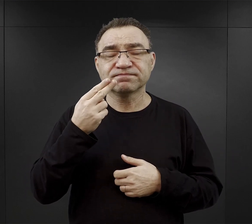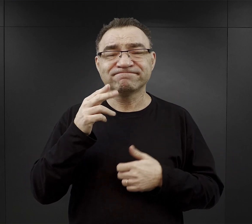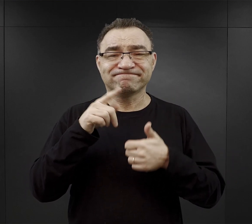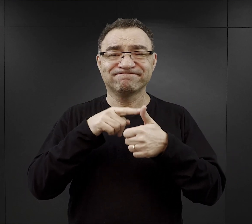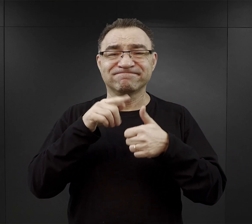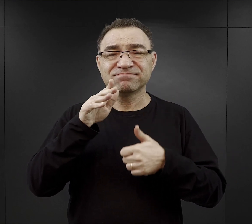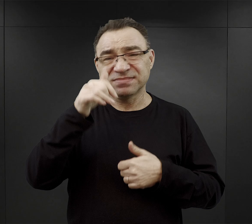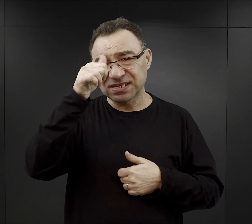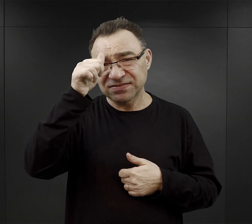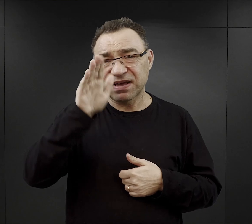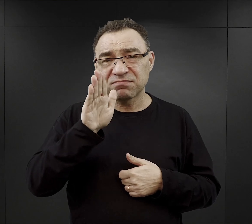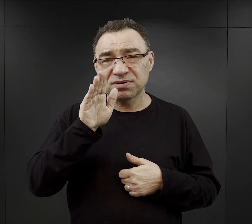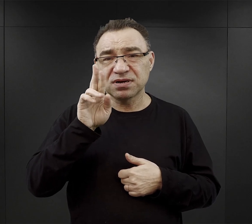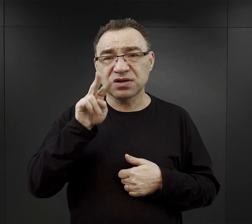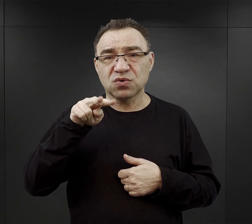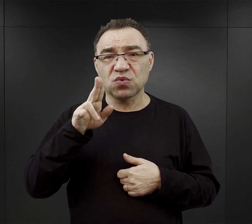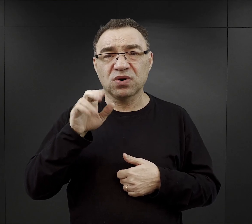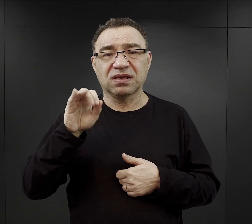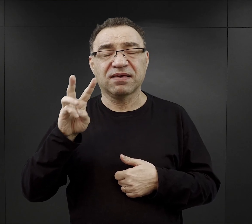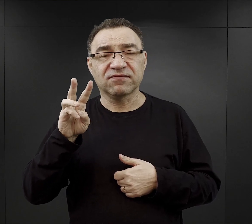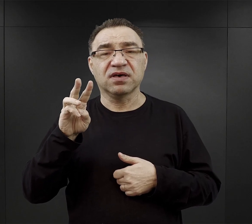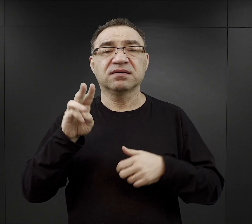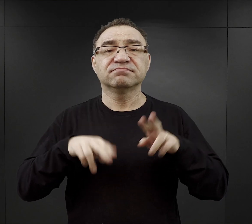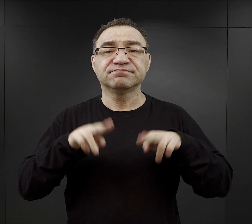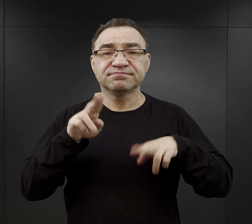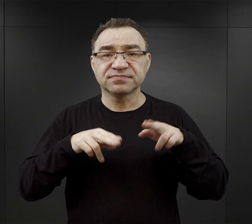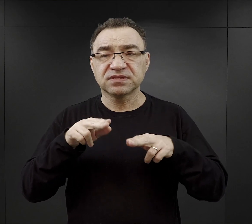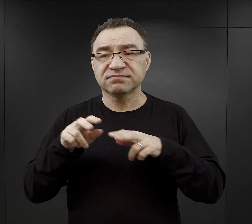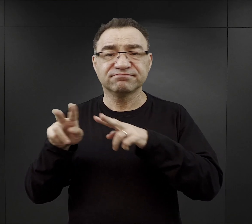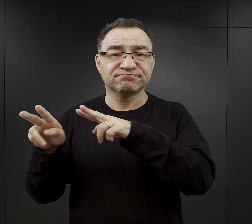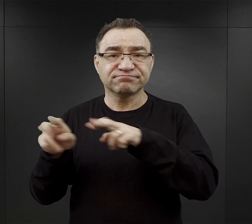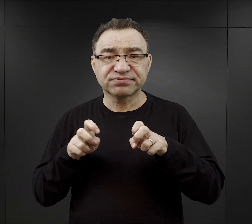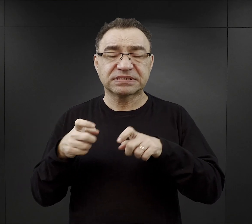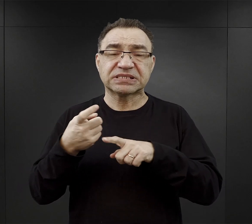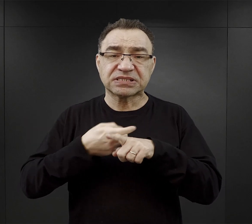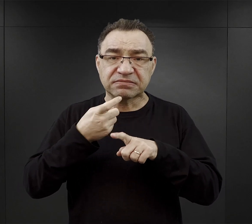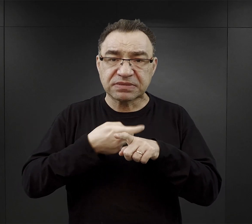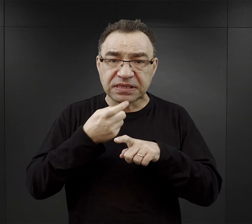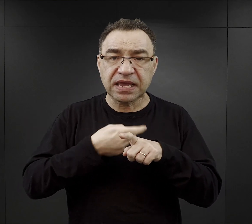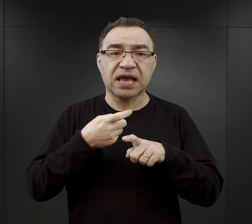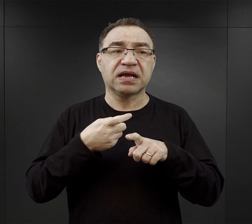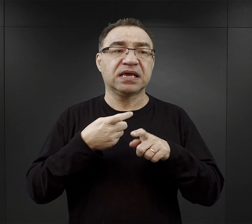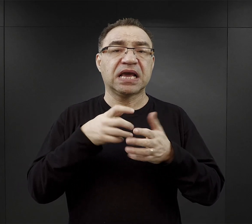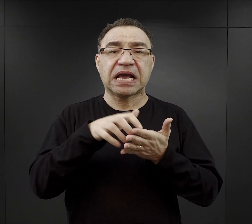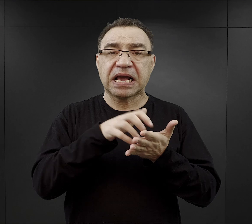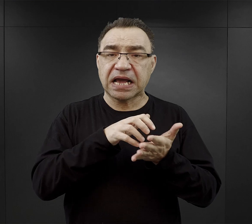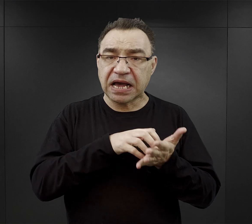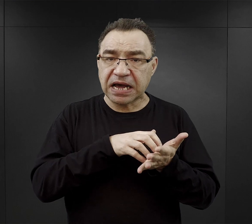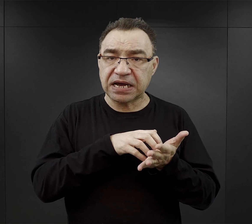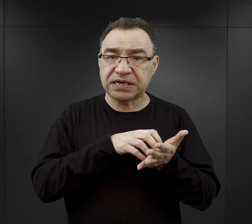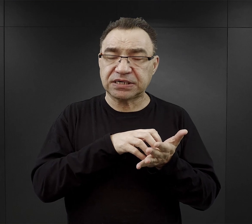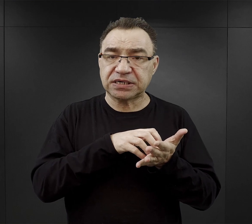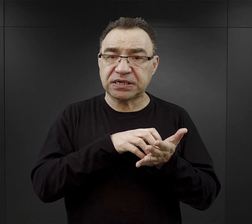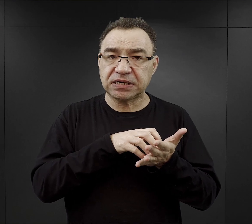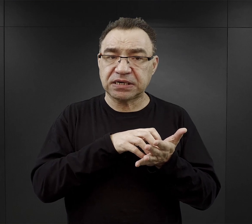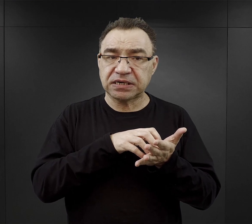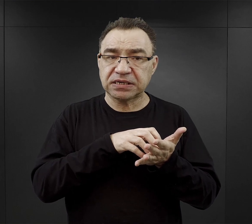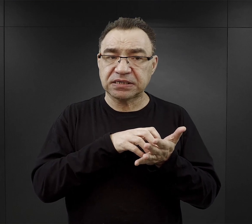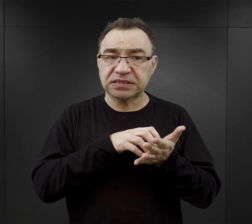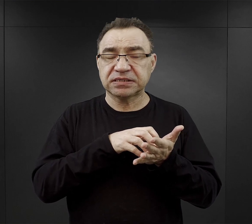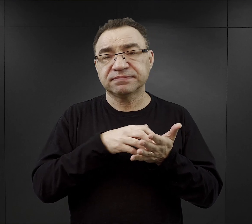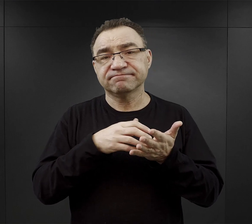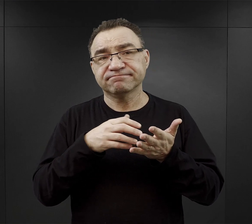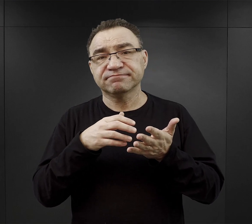Do gotowania wykorzystywano również ziemniaki, kaszę i taki ekstrakt spożywczy „Avo”,